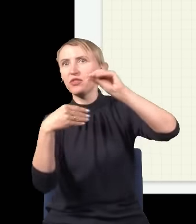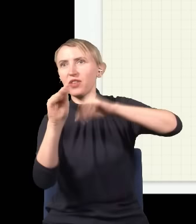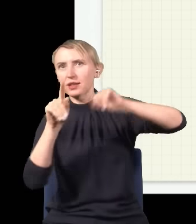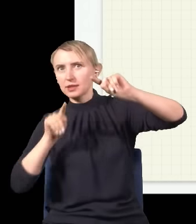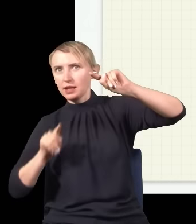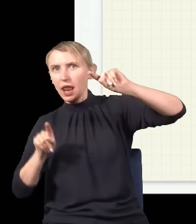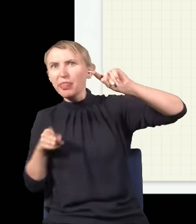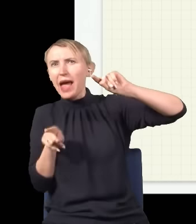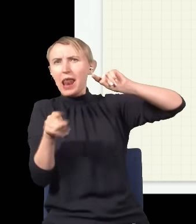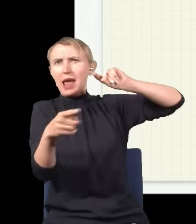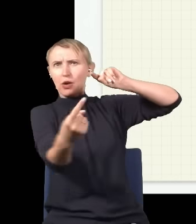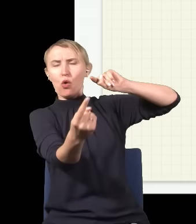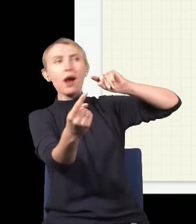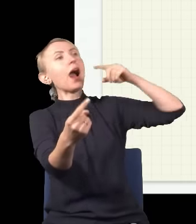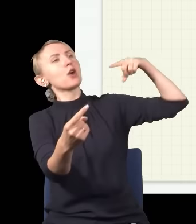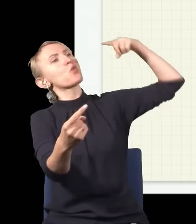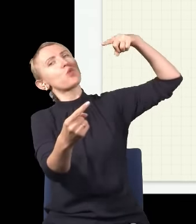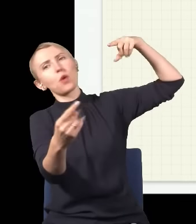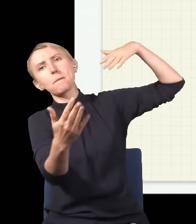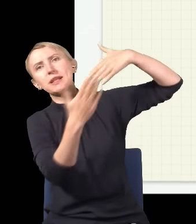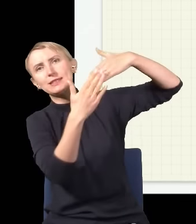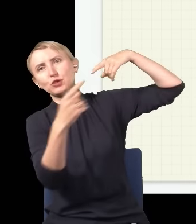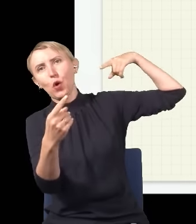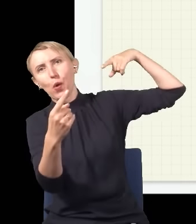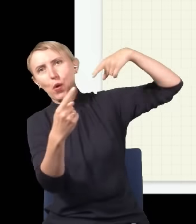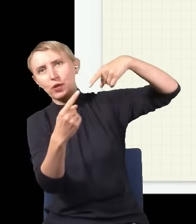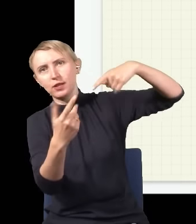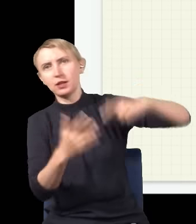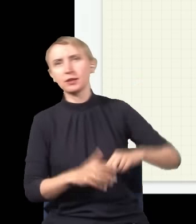drogę niż światło, które idzie górą, bo ma trochę bliżej.